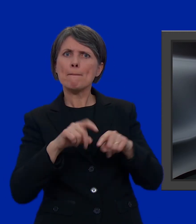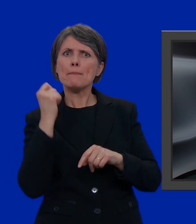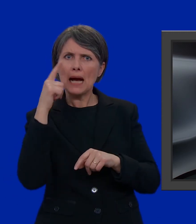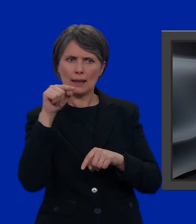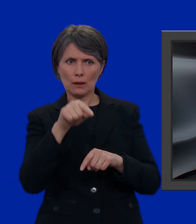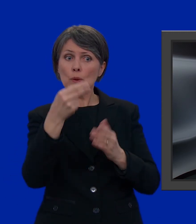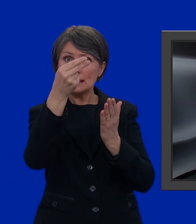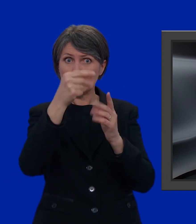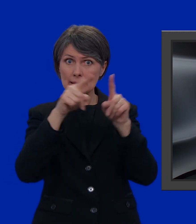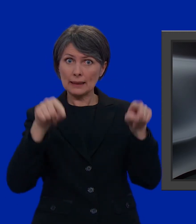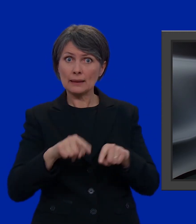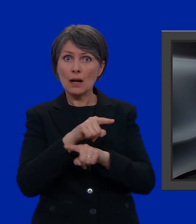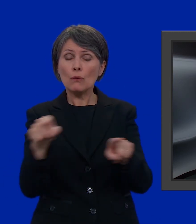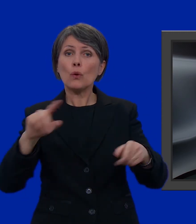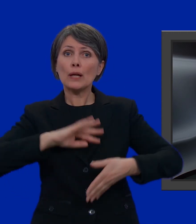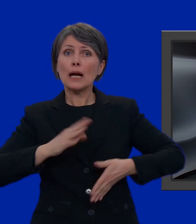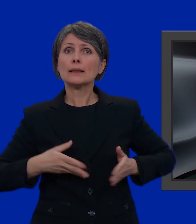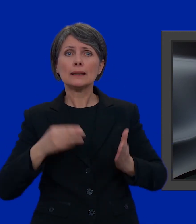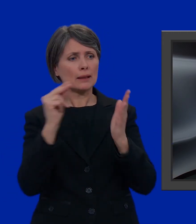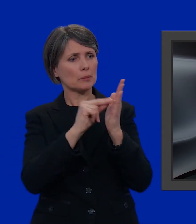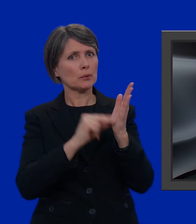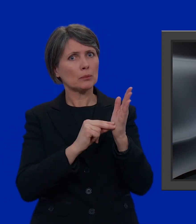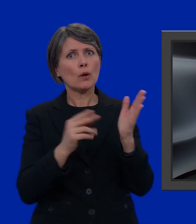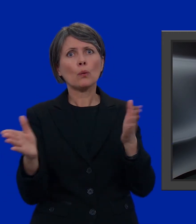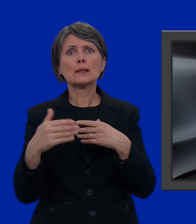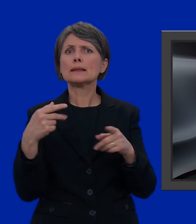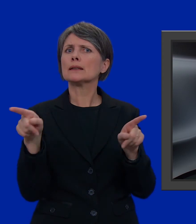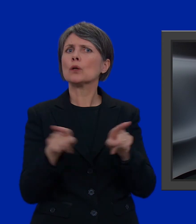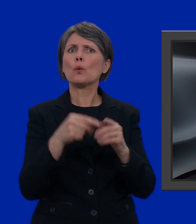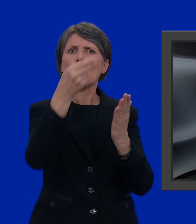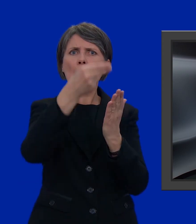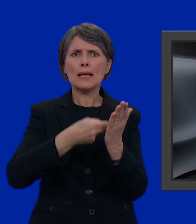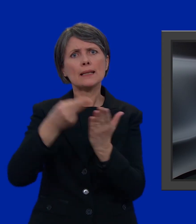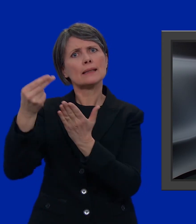Su questa scheda, potete inserire i candidati che volete anche se appartengono a liste diverse.